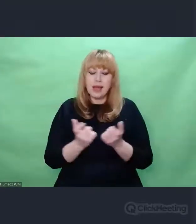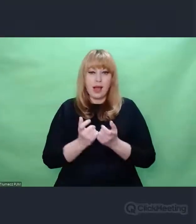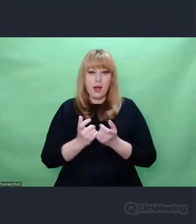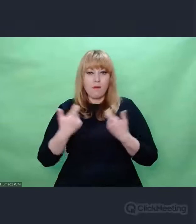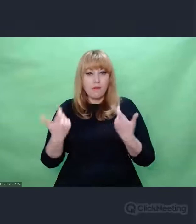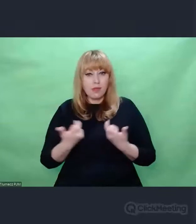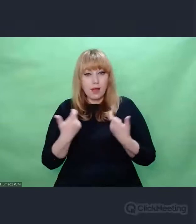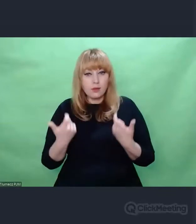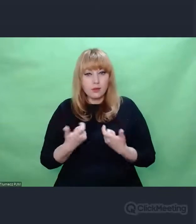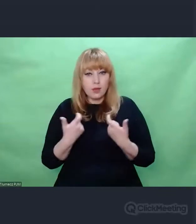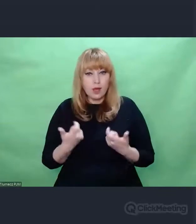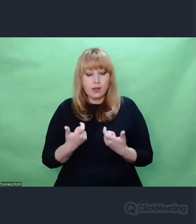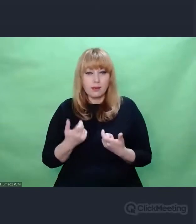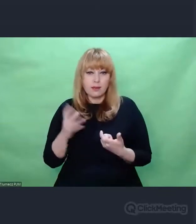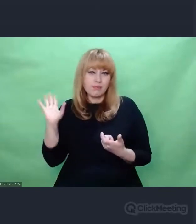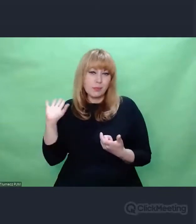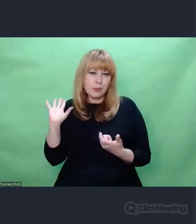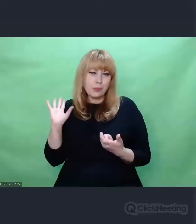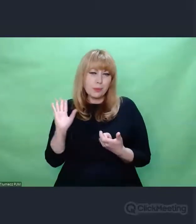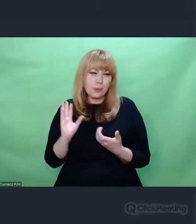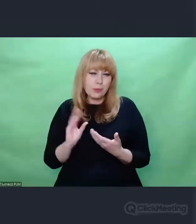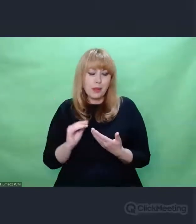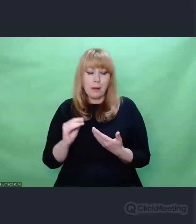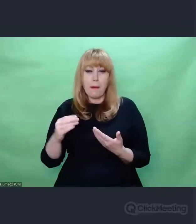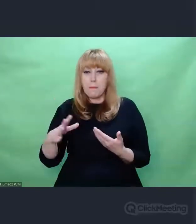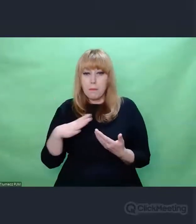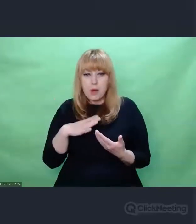które do tej pory pozostawały na uboczu ludzkiego myślenia